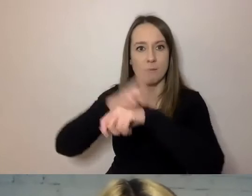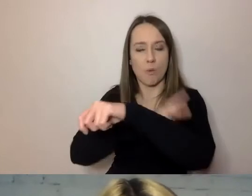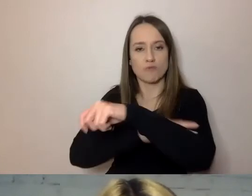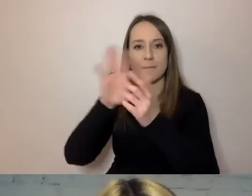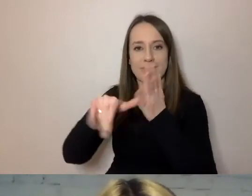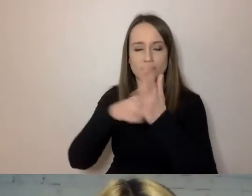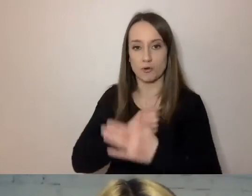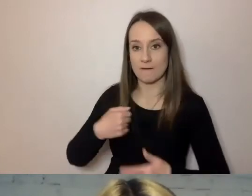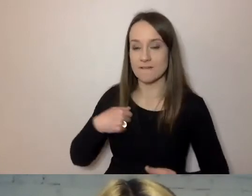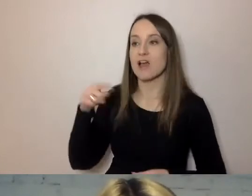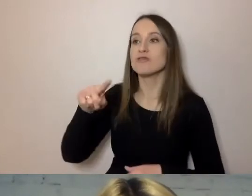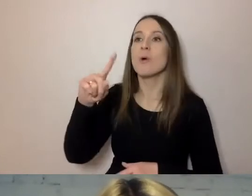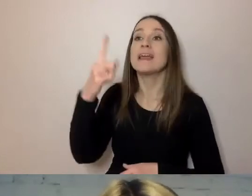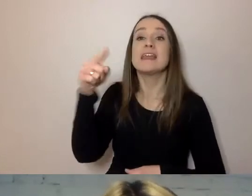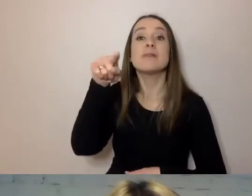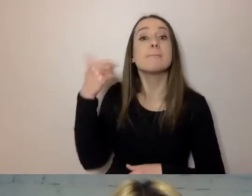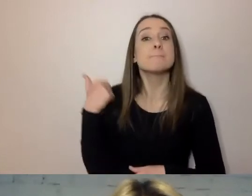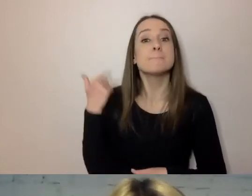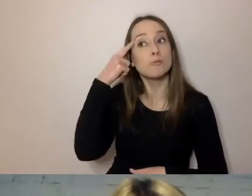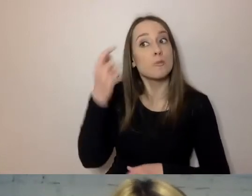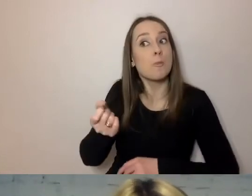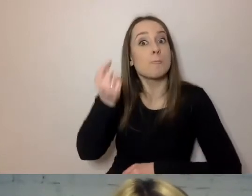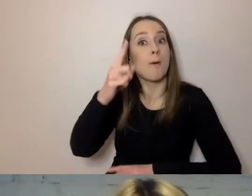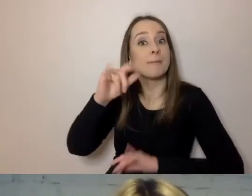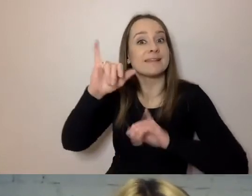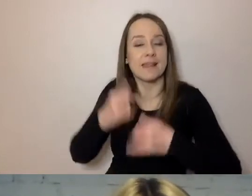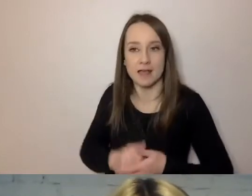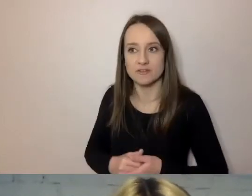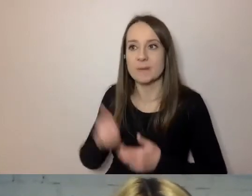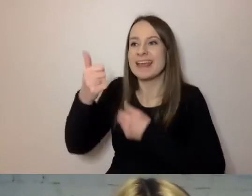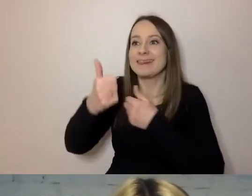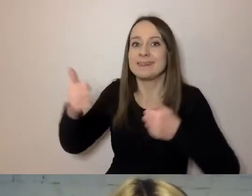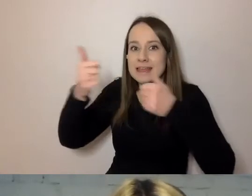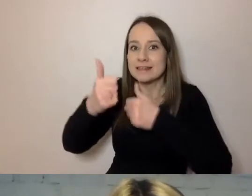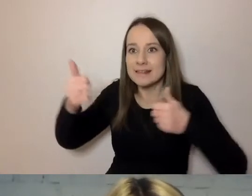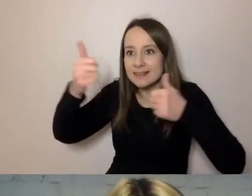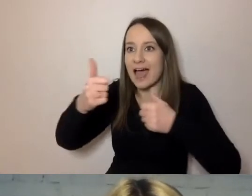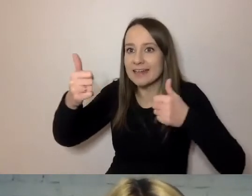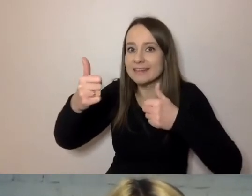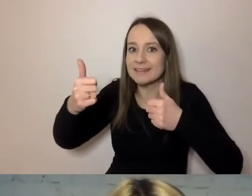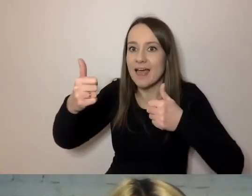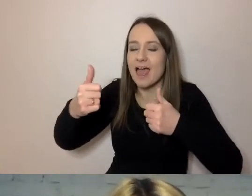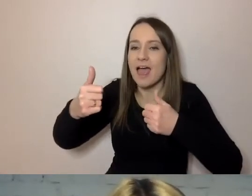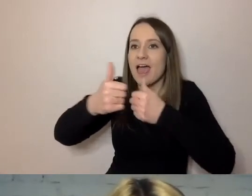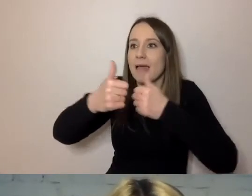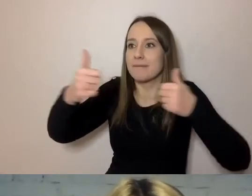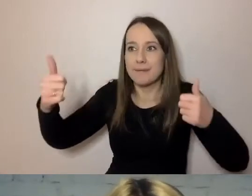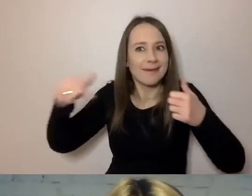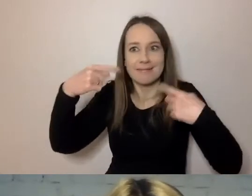to jednym z pomysłów było skrócenie dystansu. Żeby mieszkaniec miał krócej, żeby przyjść i załatwić sprawę.